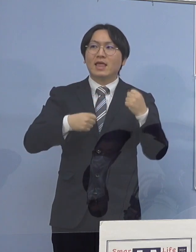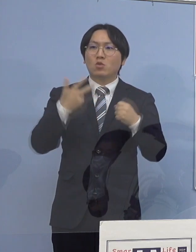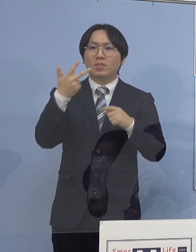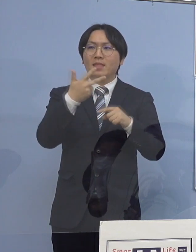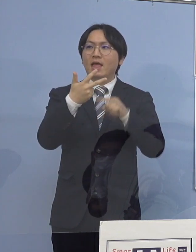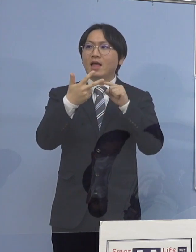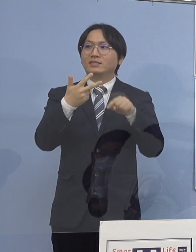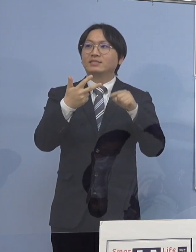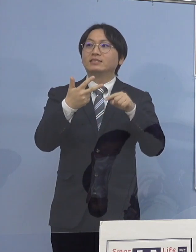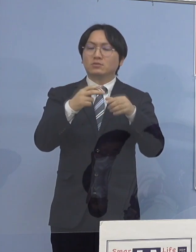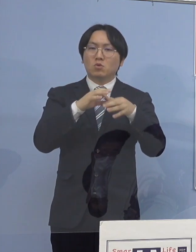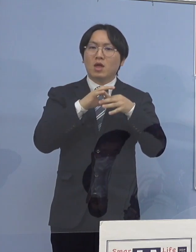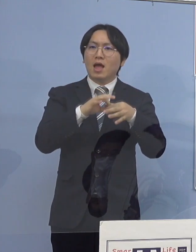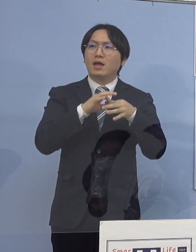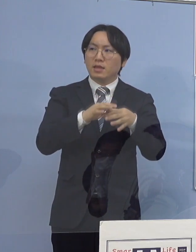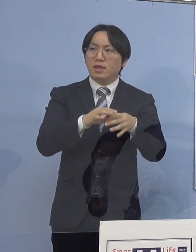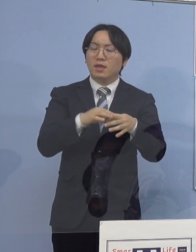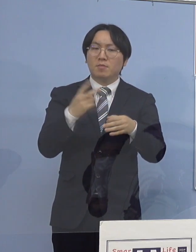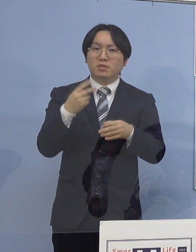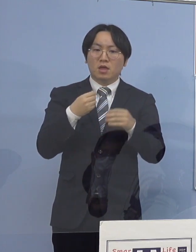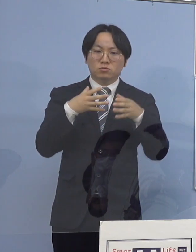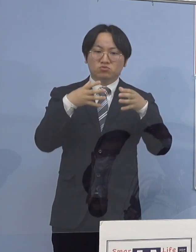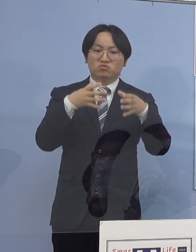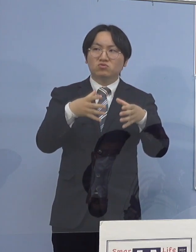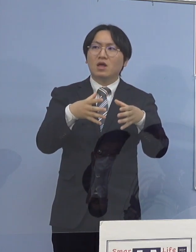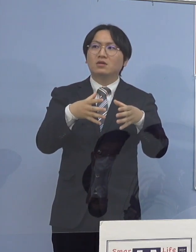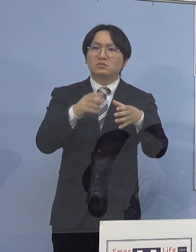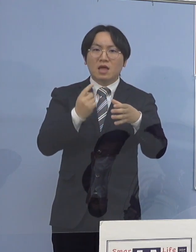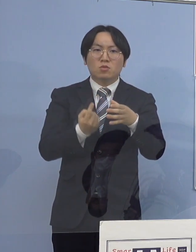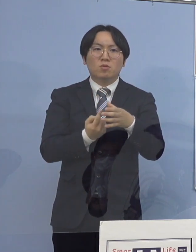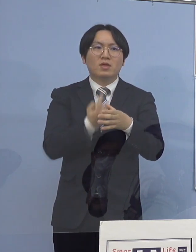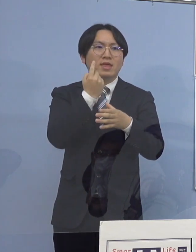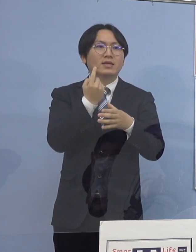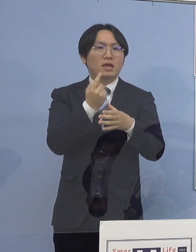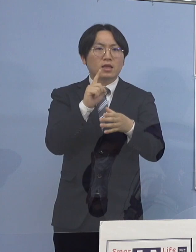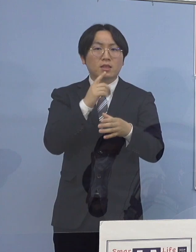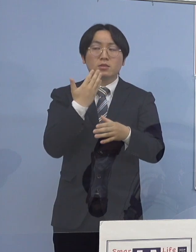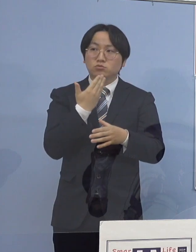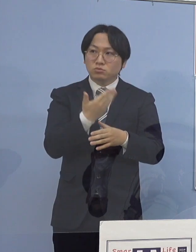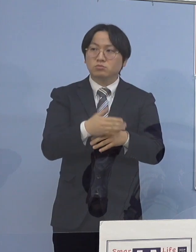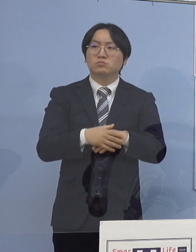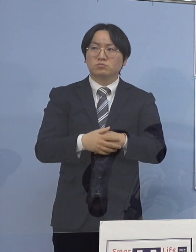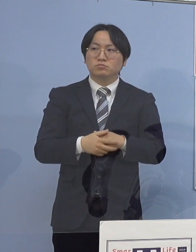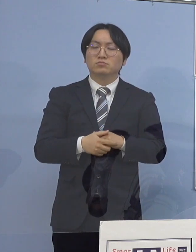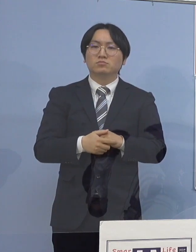それとクラスター発生の原因を 県としてはどう見ているのか教えて下さい